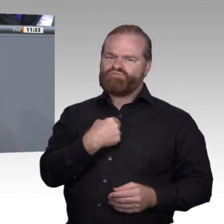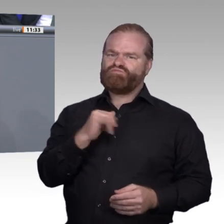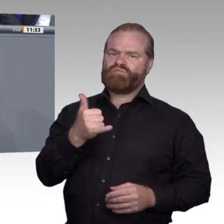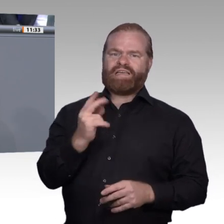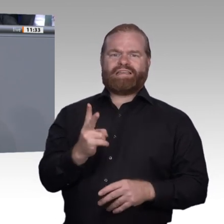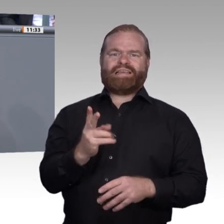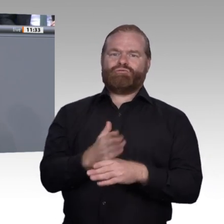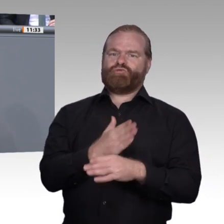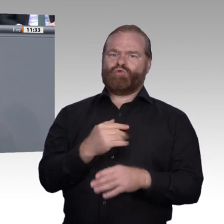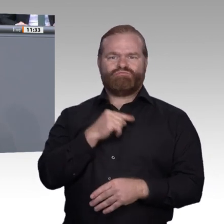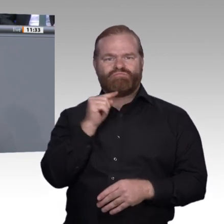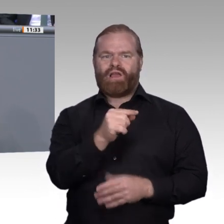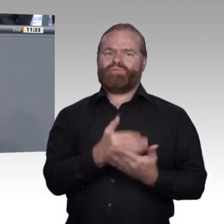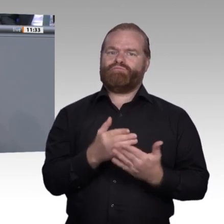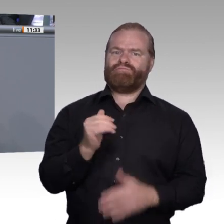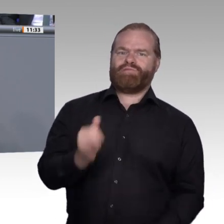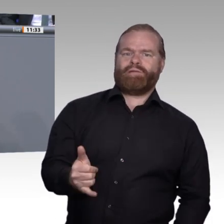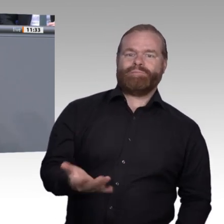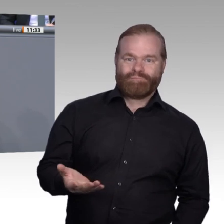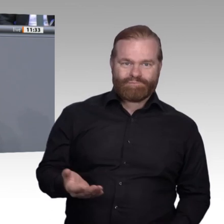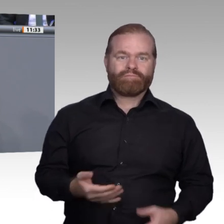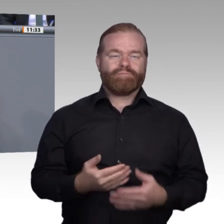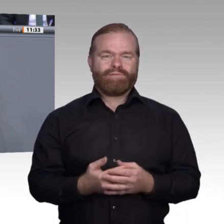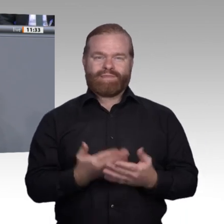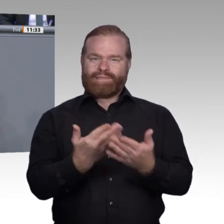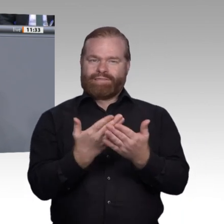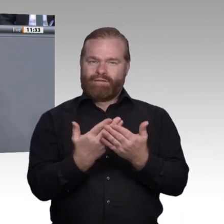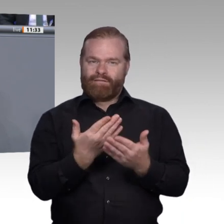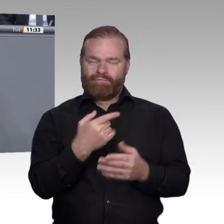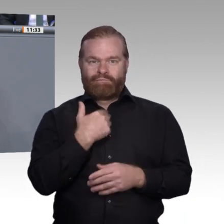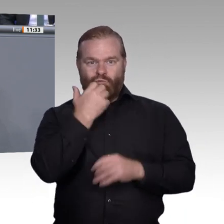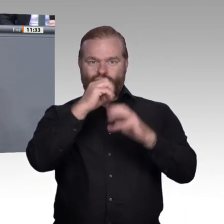und die Zunahme von Kooperationen zwischen Mensch auf der einen und Maschine auf der